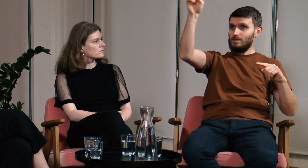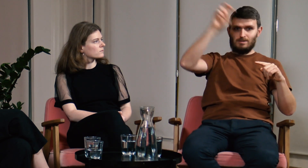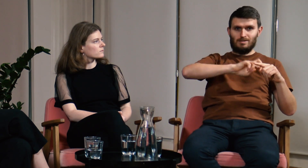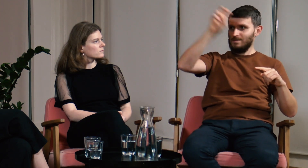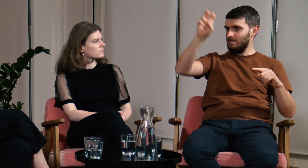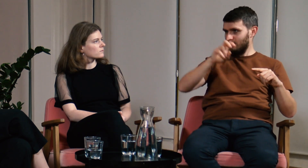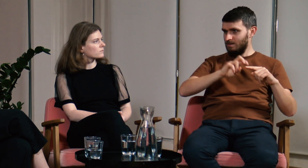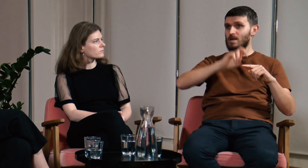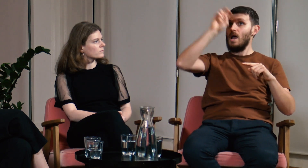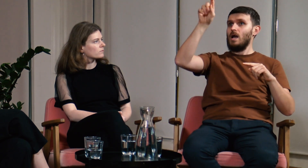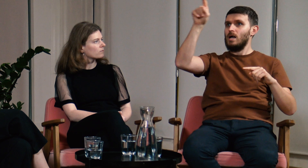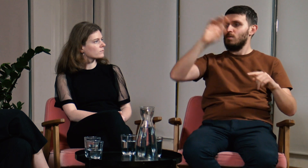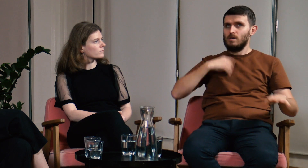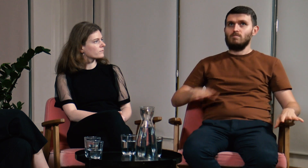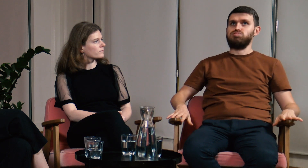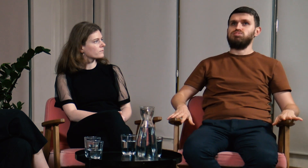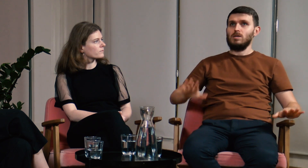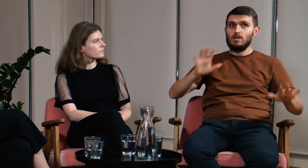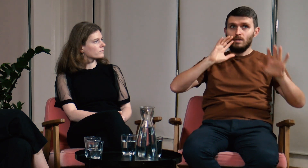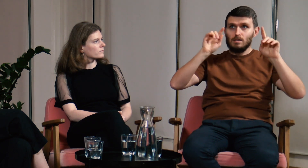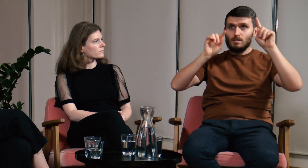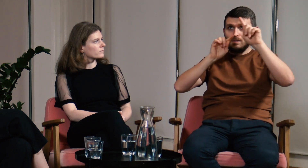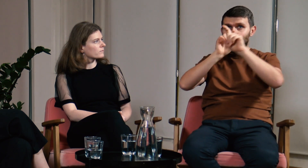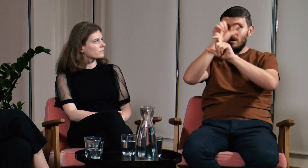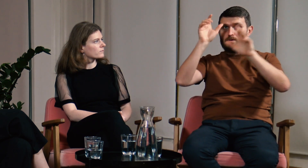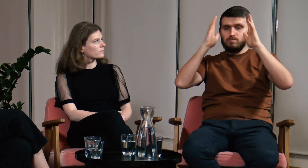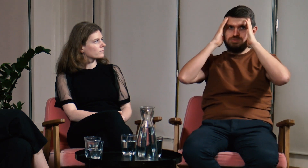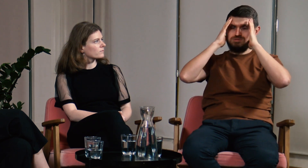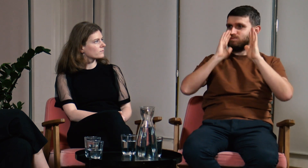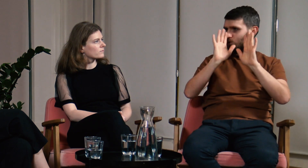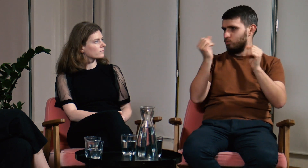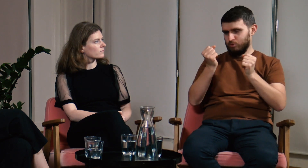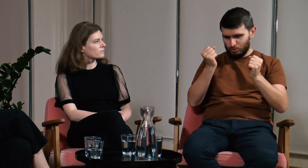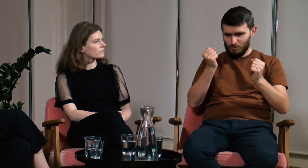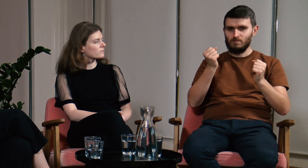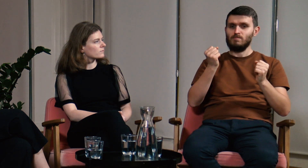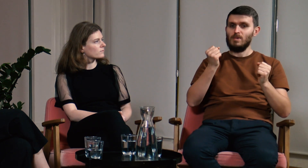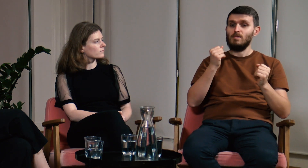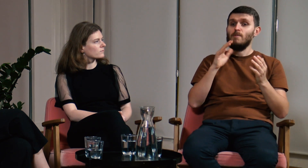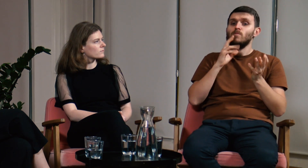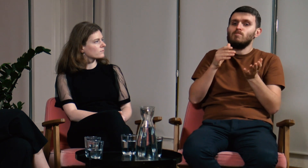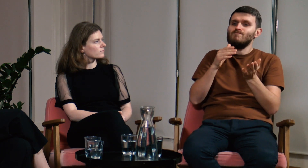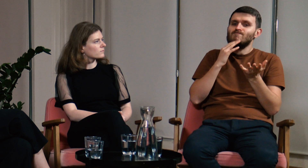Dla przeciętnego użytkownika PJM dojście do poziomu uniwersyteckiego jest nie lada wyzwaniem. Sam byłem zszokowany ilością materiału do nauki.